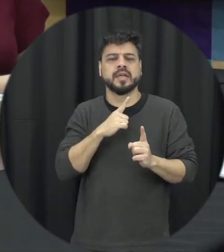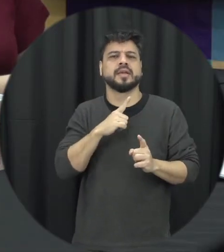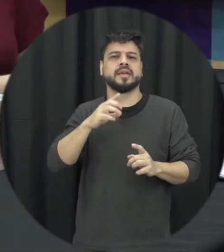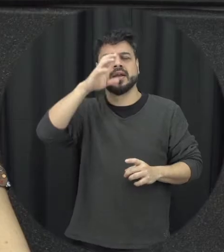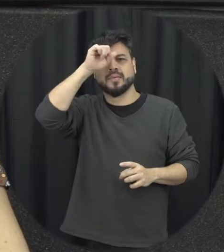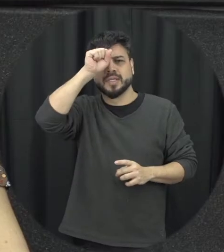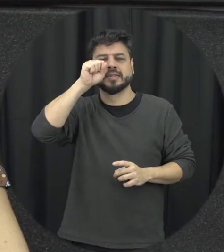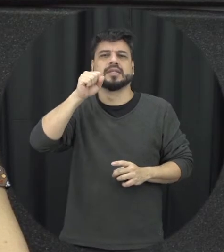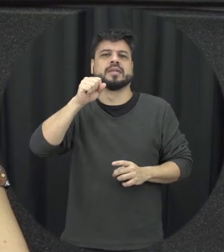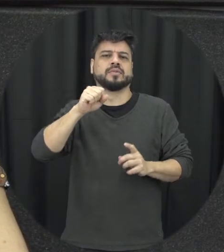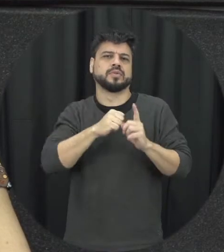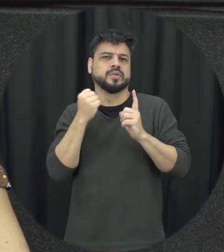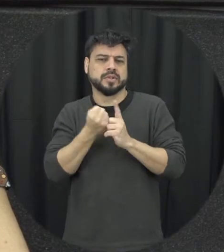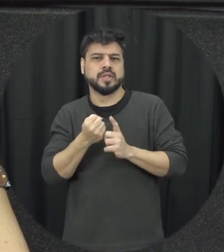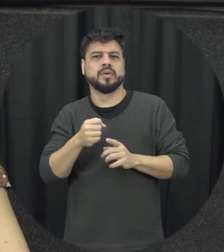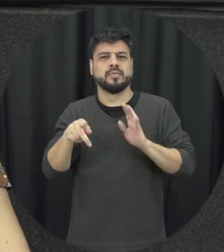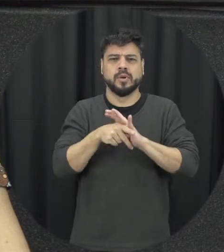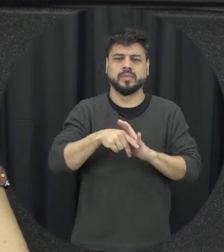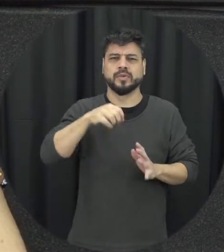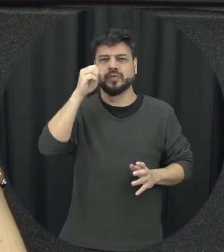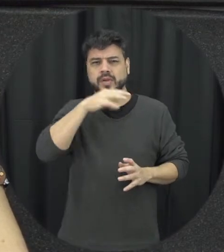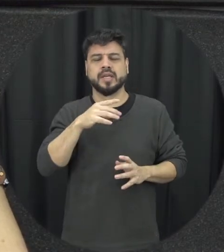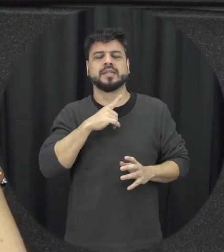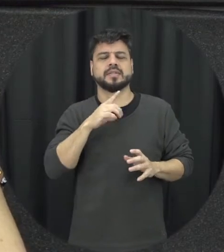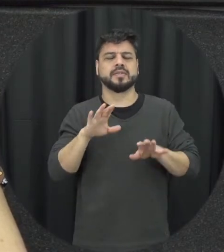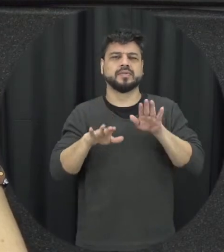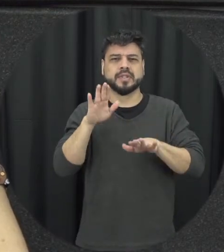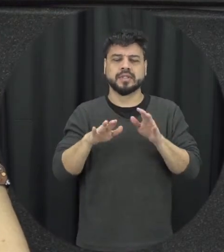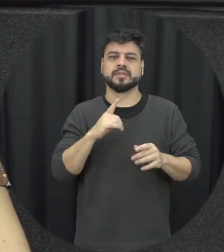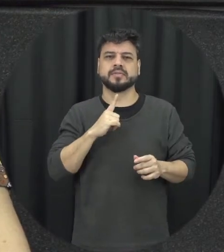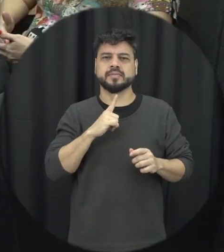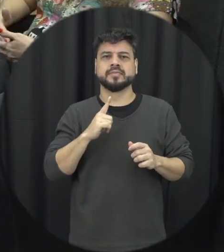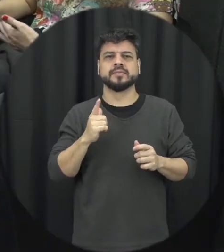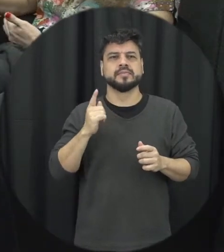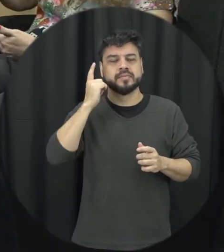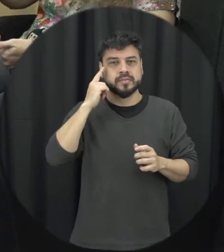social da violência e justamente quebrar o ciclo foi você tava perguntando a ele também